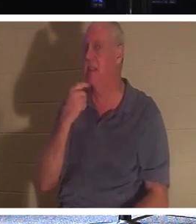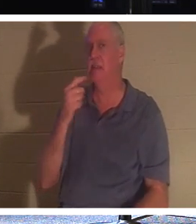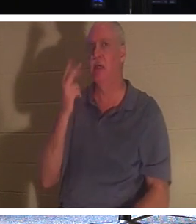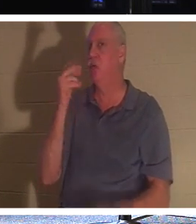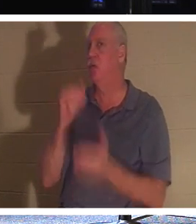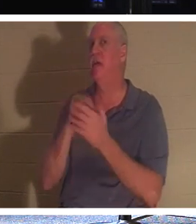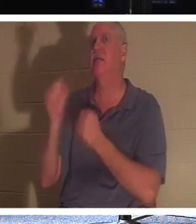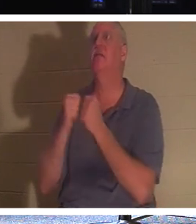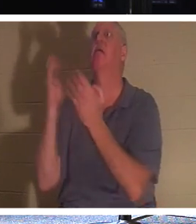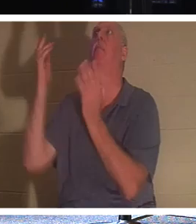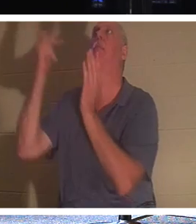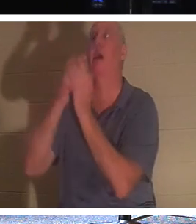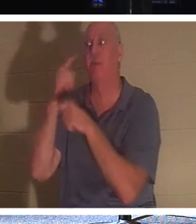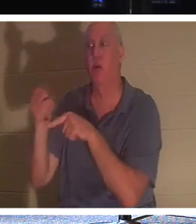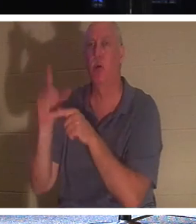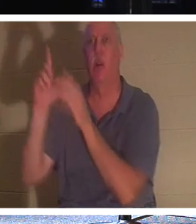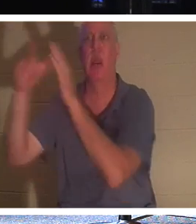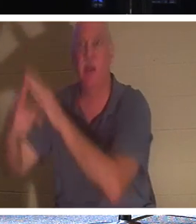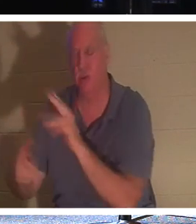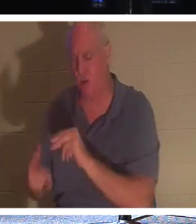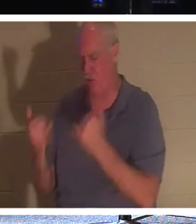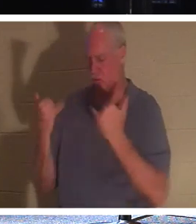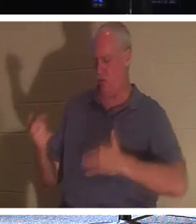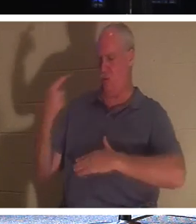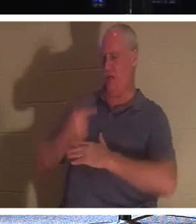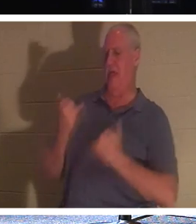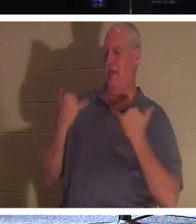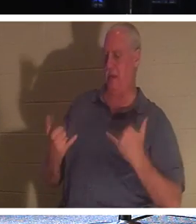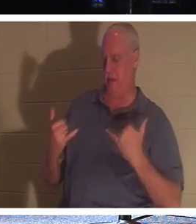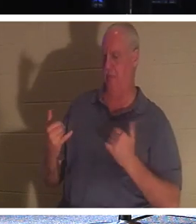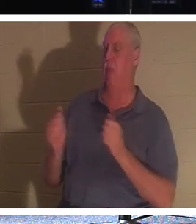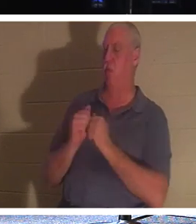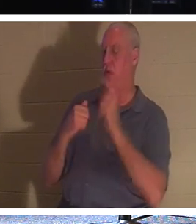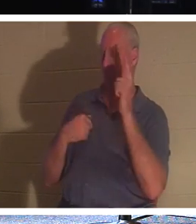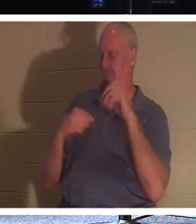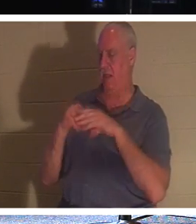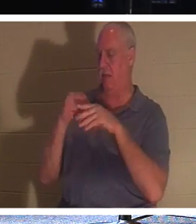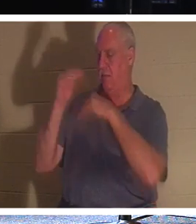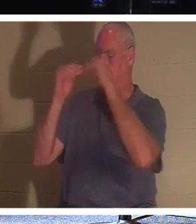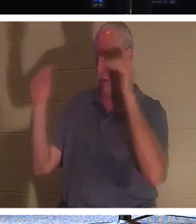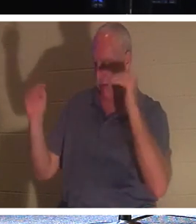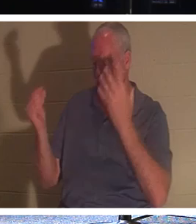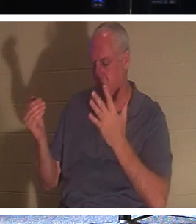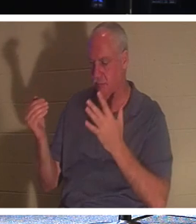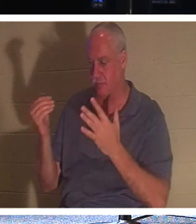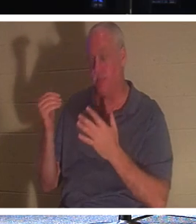за тобой через два, нет, Он говорит, что сегодня ты будешь со Мной в раю! Если ты верующий, мой дорогой